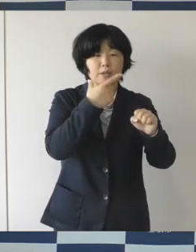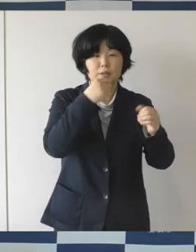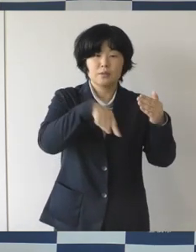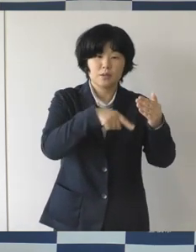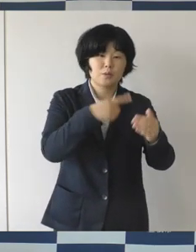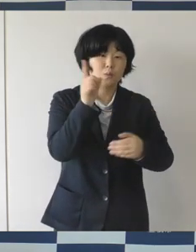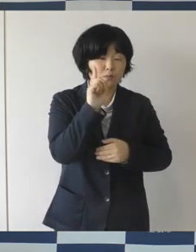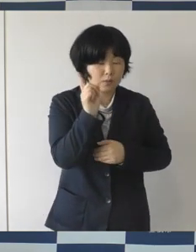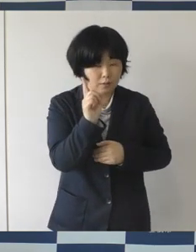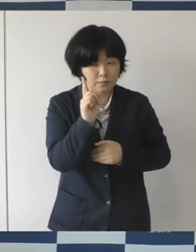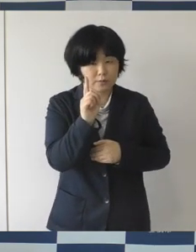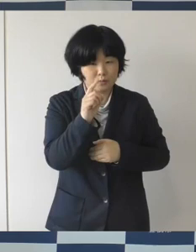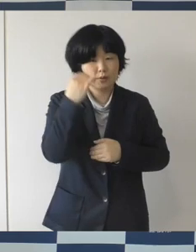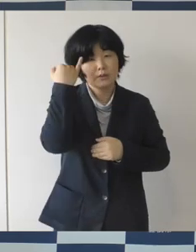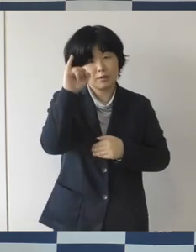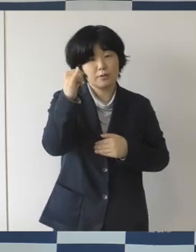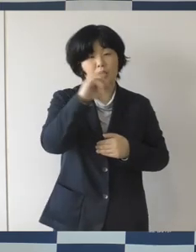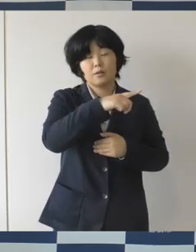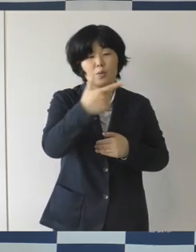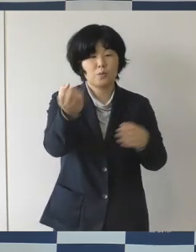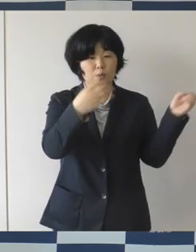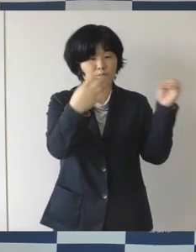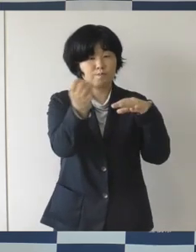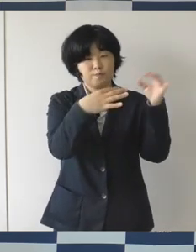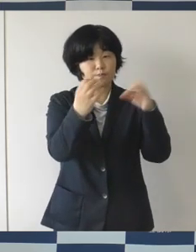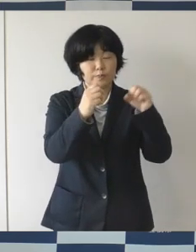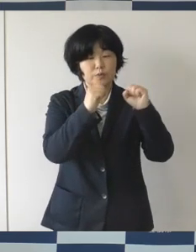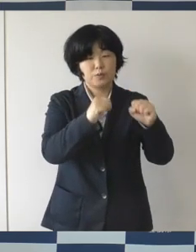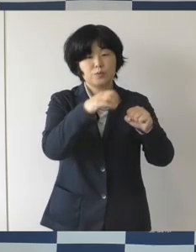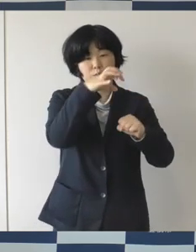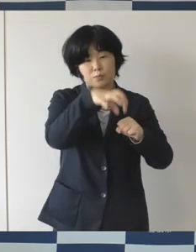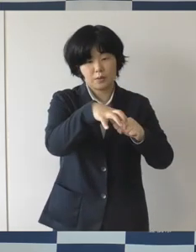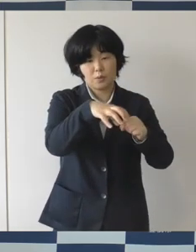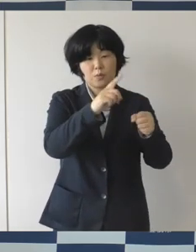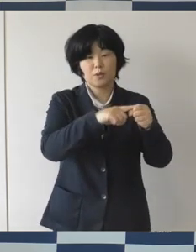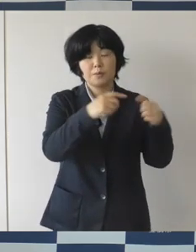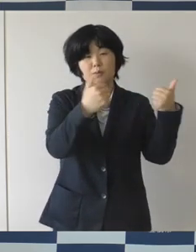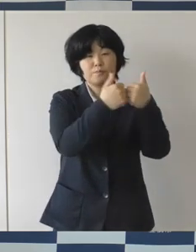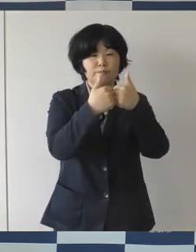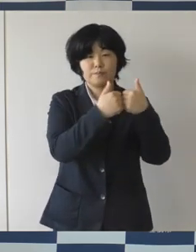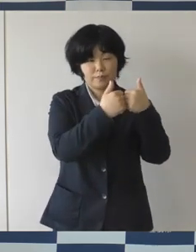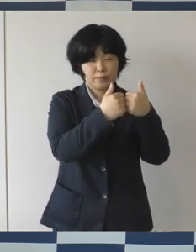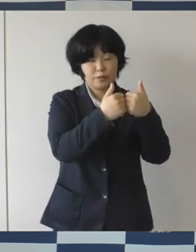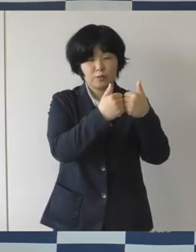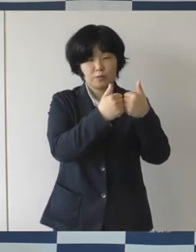ミーティングをやって、市民の皆さんにこういう使い方ができるねとかですね、